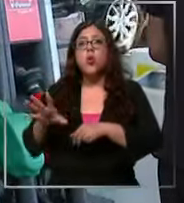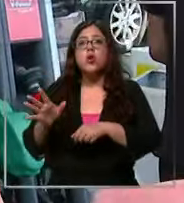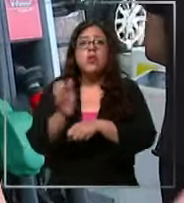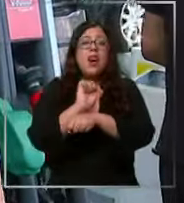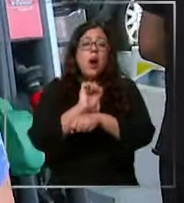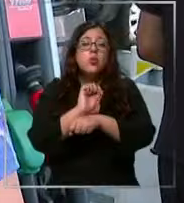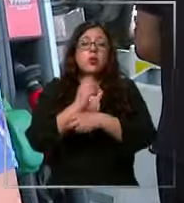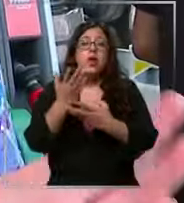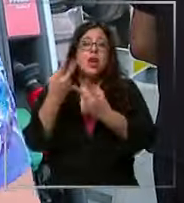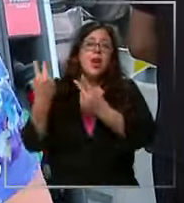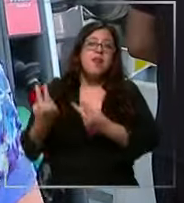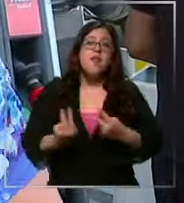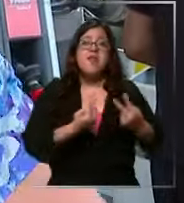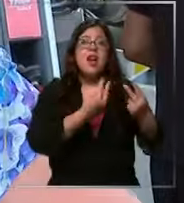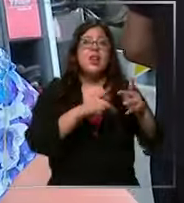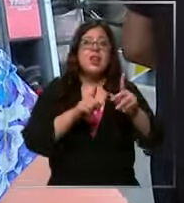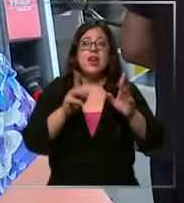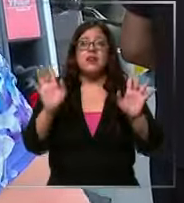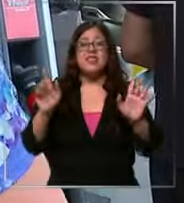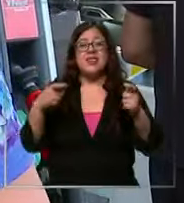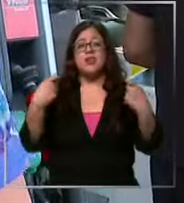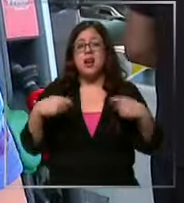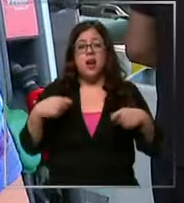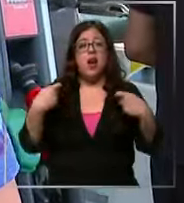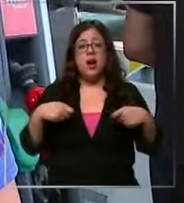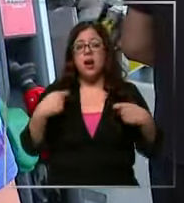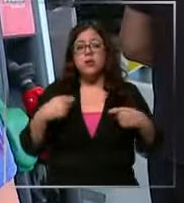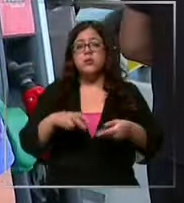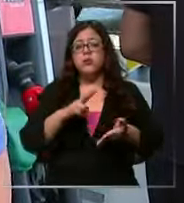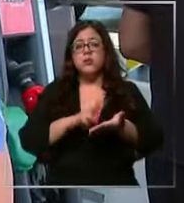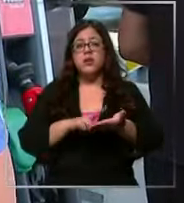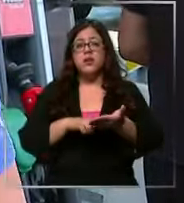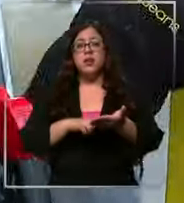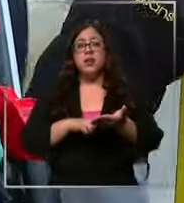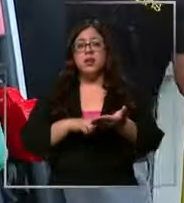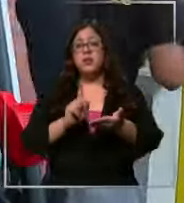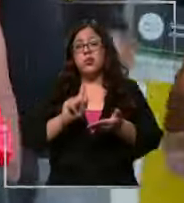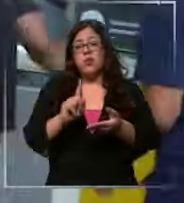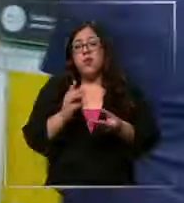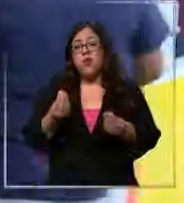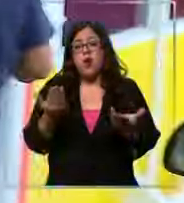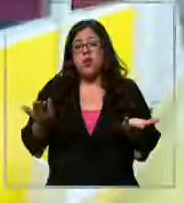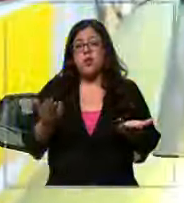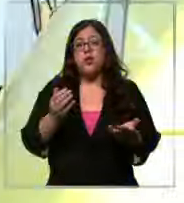en viaje o algo así sale superco muy demasiado caro y no conviene Alejandra tuvo la fortuna de